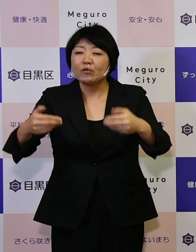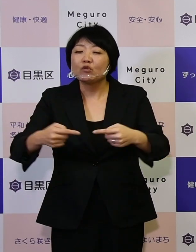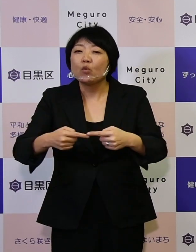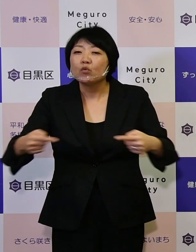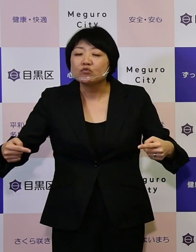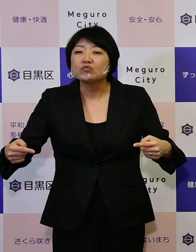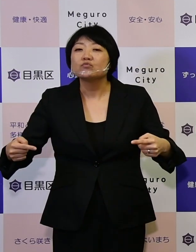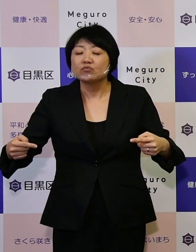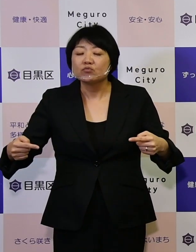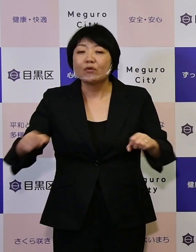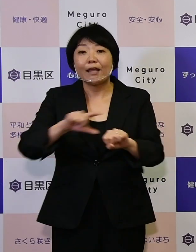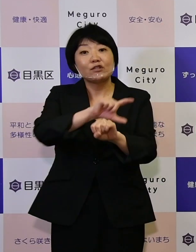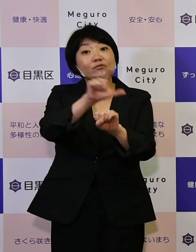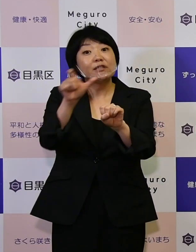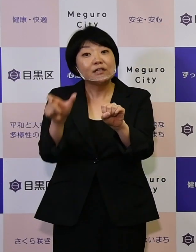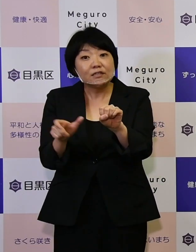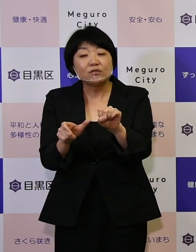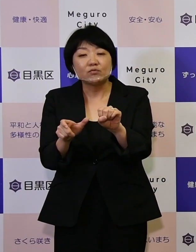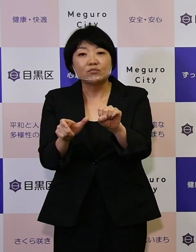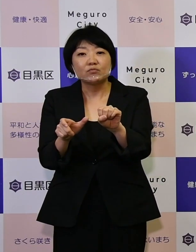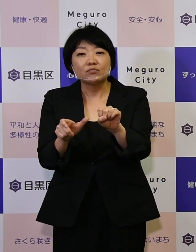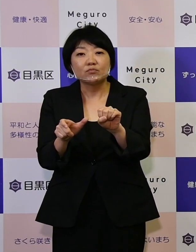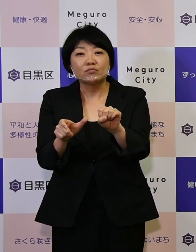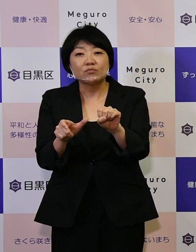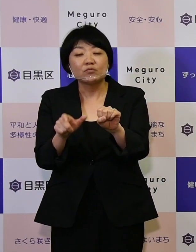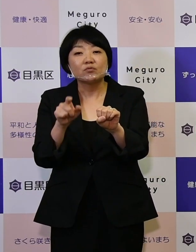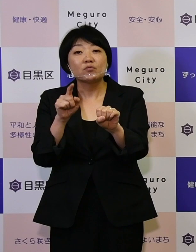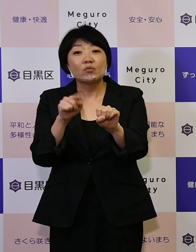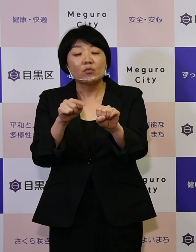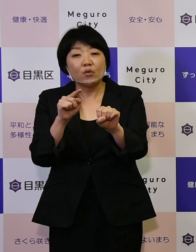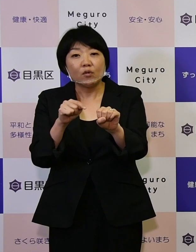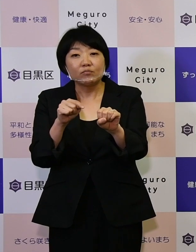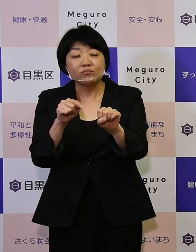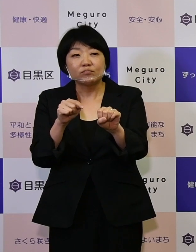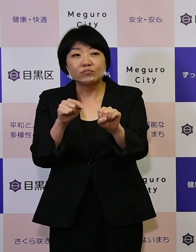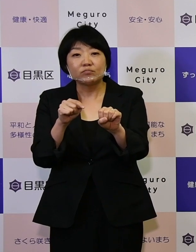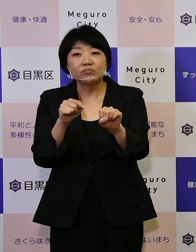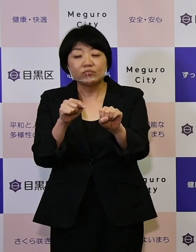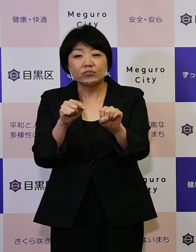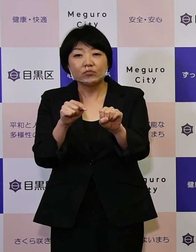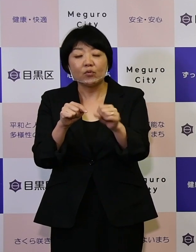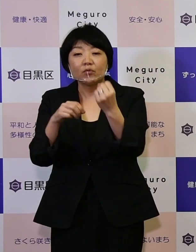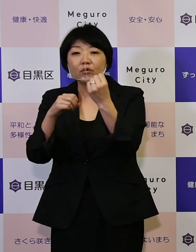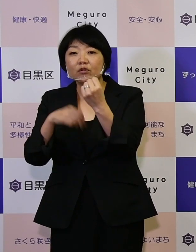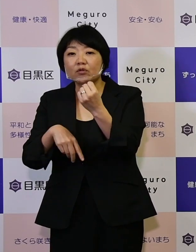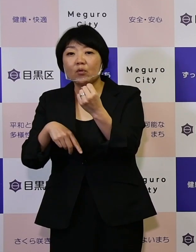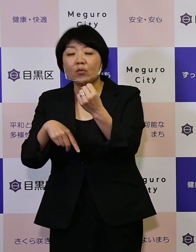いわゆるSDGsエスディージーズと 今回基本計画に掲げている目標を